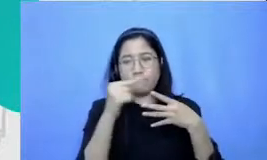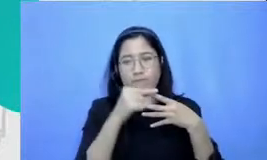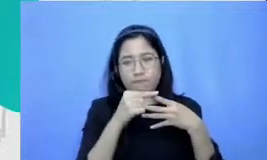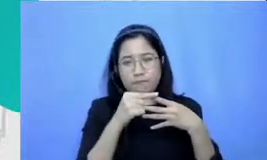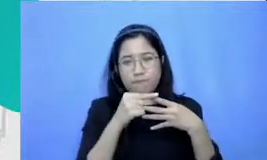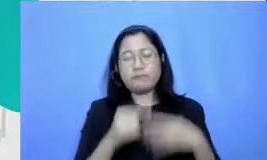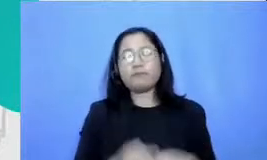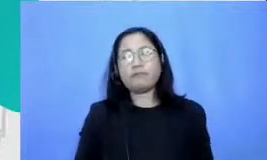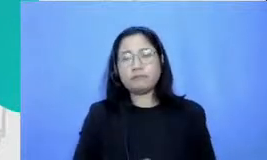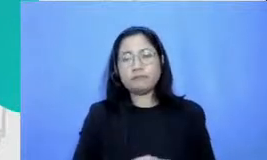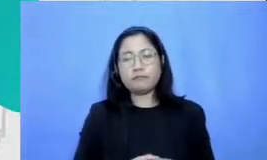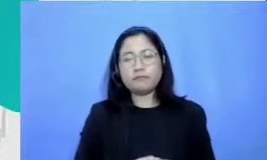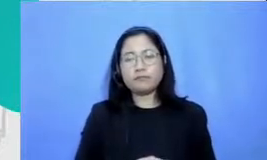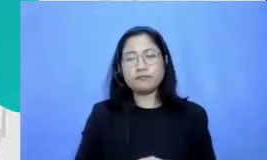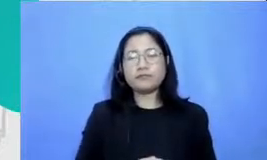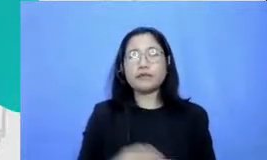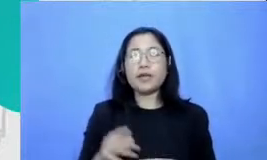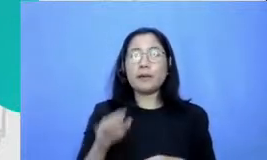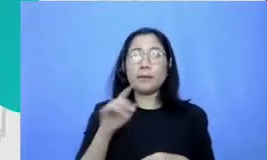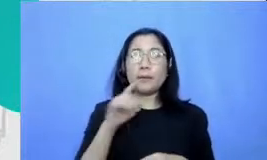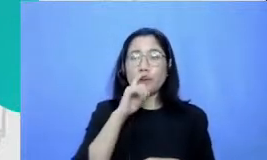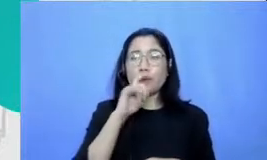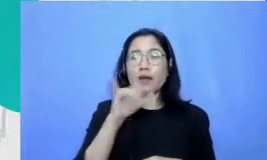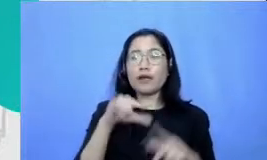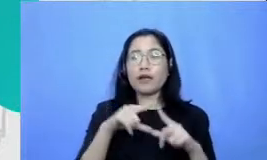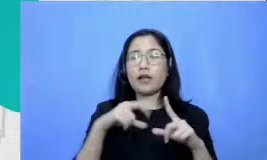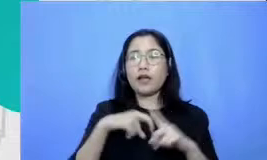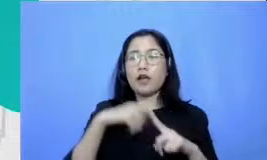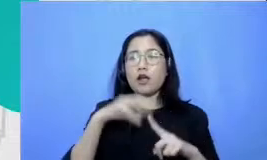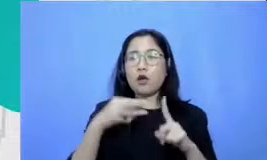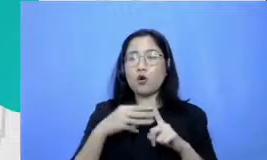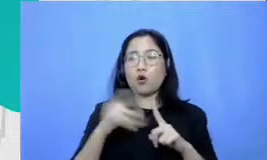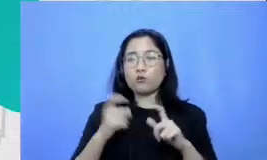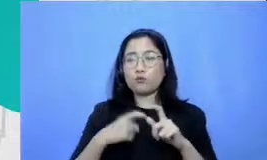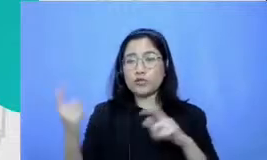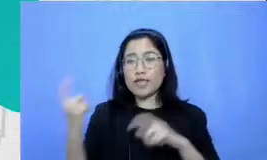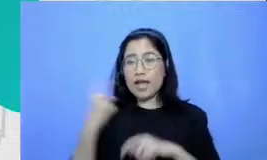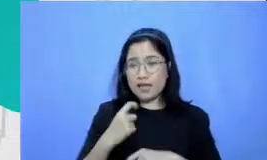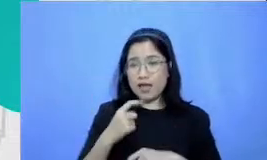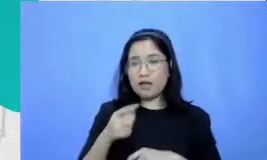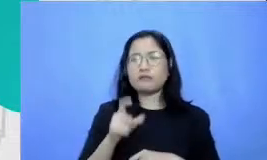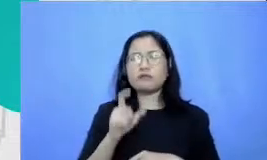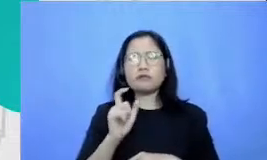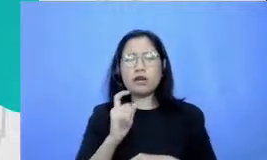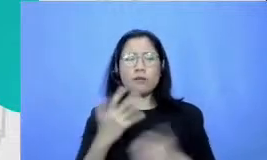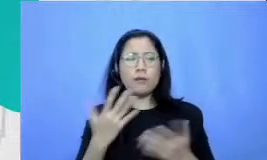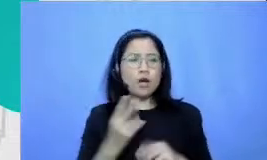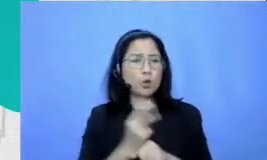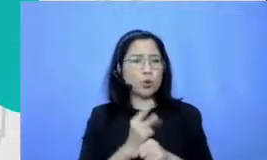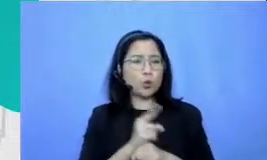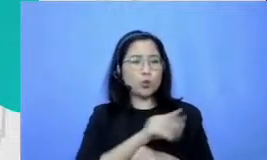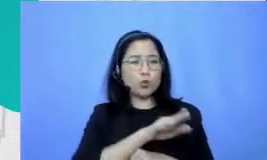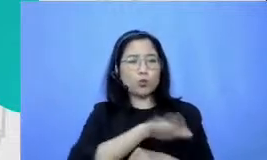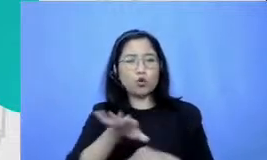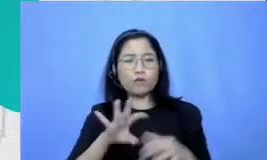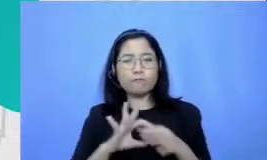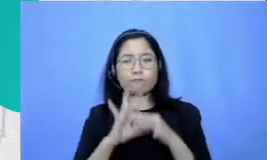Pak Yakobus Bagaimana berkolaborasi dengan murid untuk tangguh dalam teknologi itu syaratnya adalah